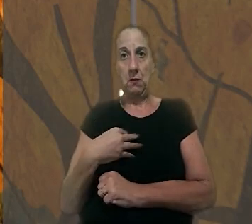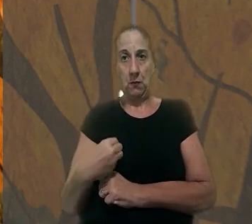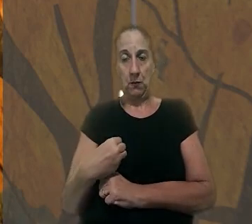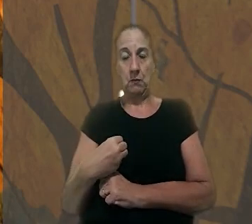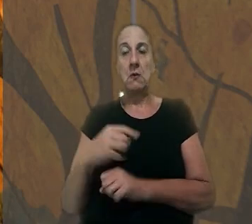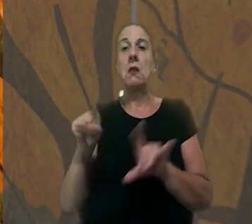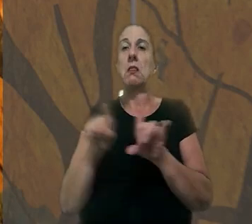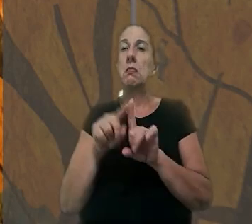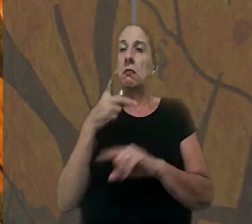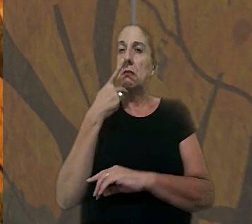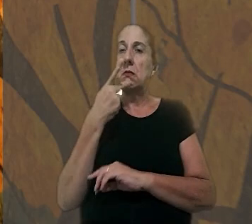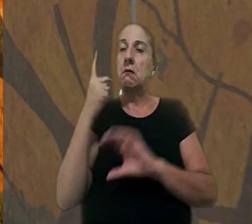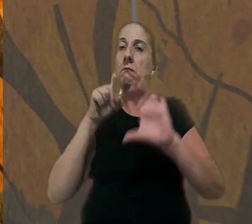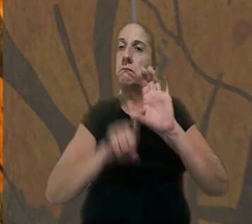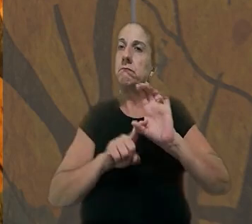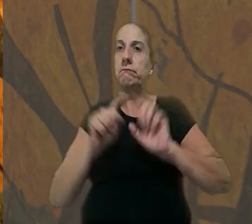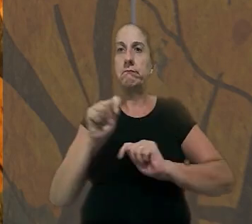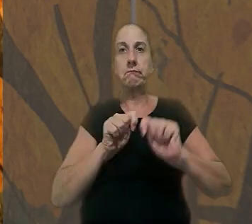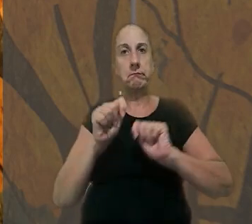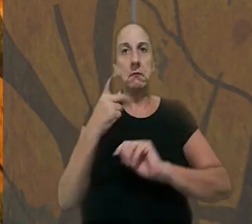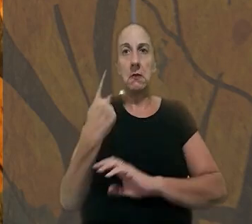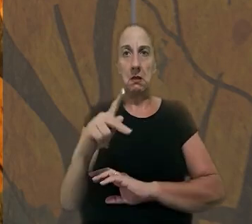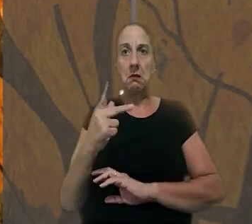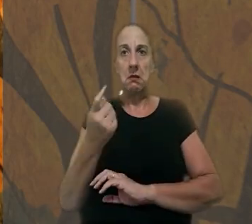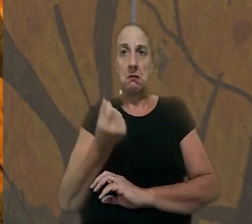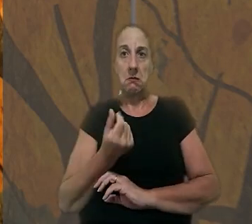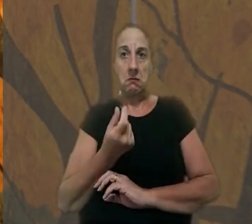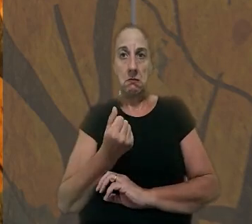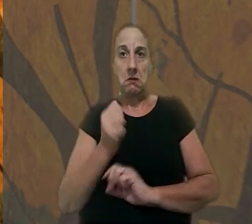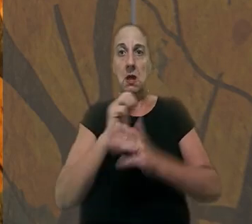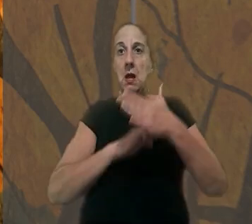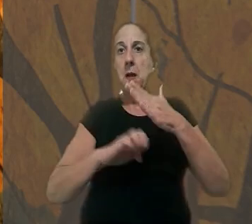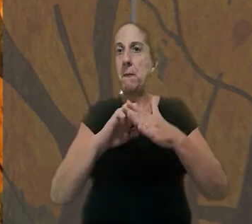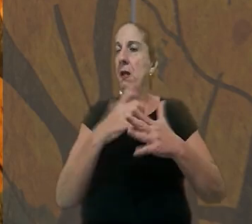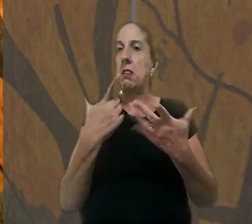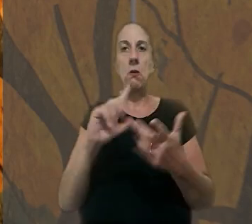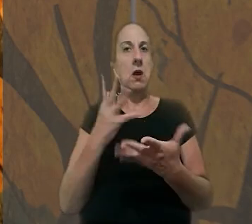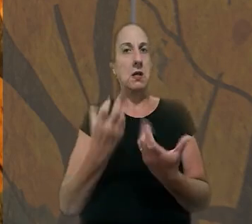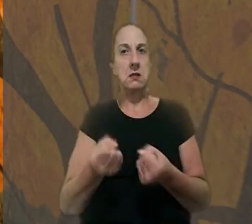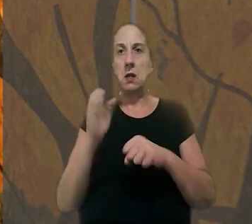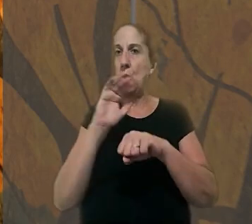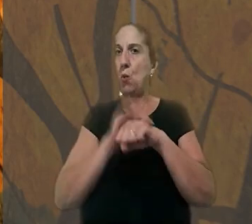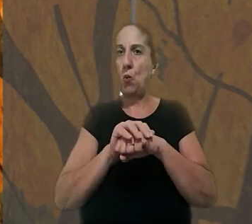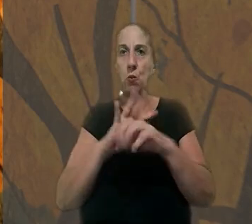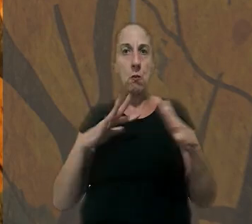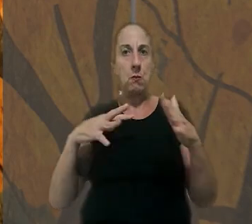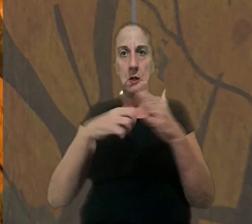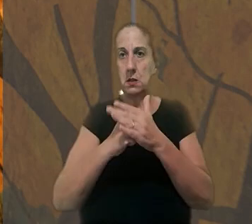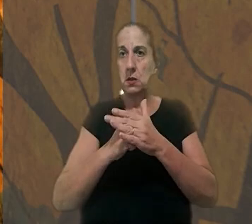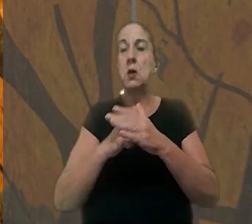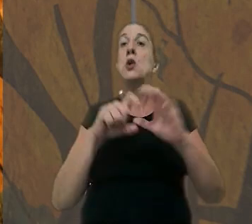Alegou ainda, que dependia economicamente dele. As empresas negaram ter culpa pelo acidente e